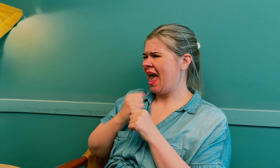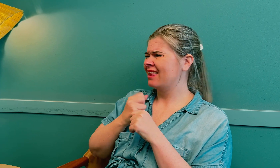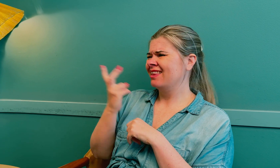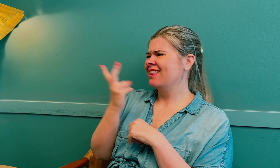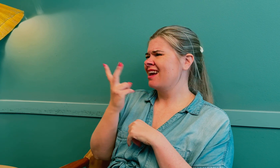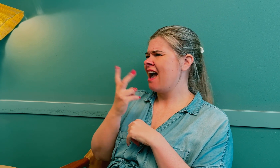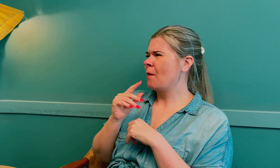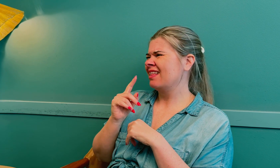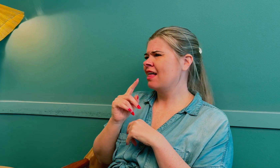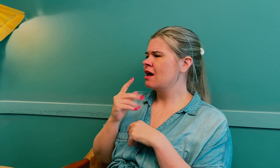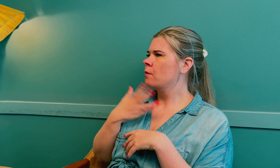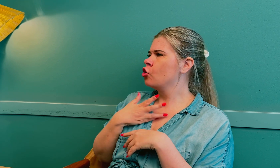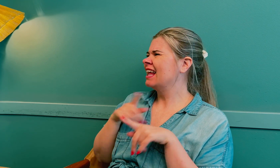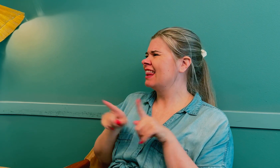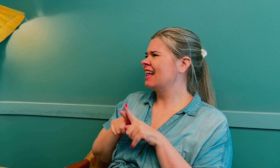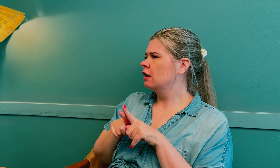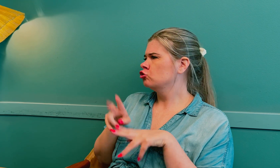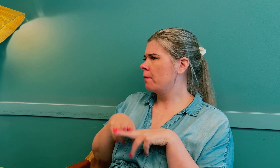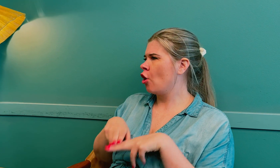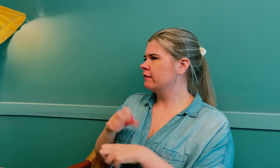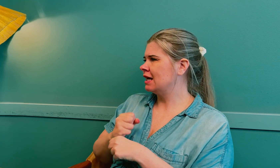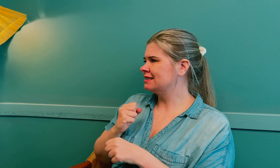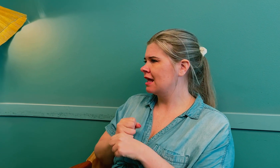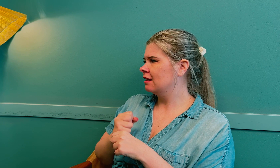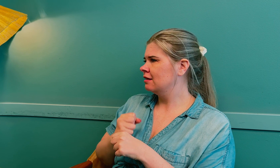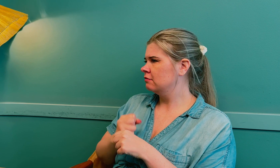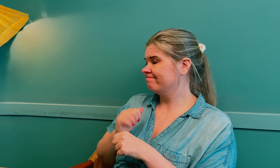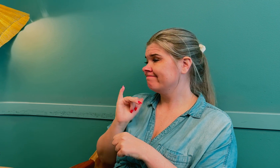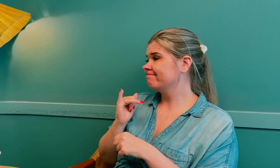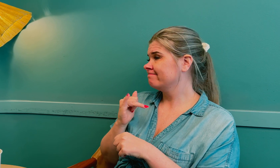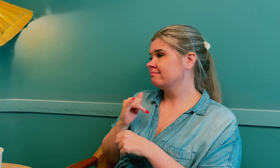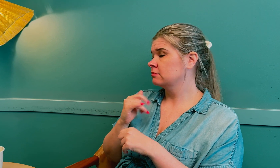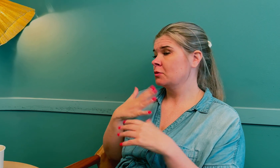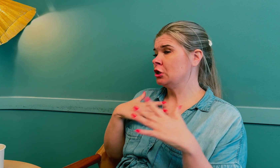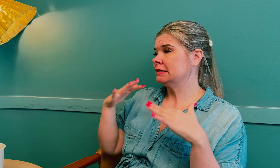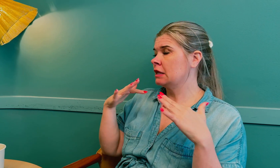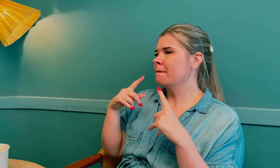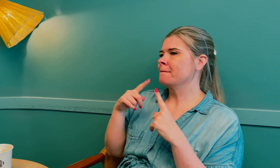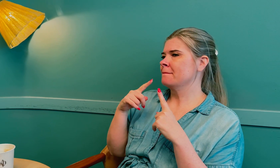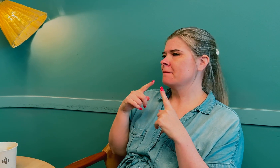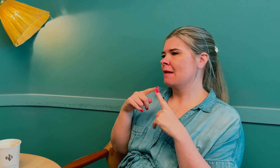Men egentlig er de to tilstandene veldig like, mye overlapping.